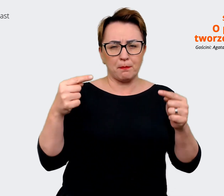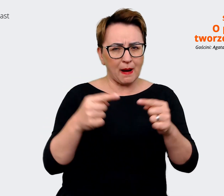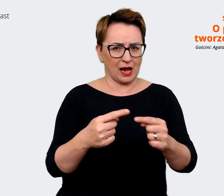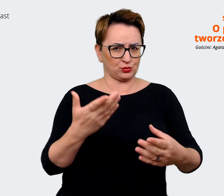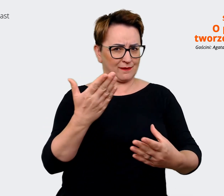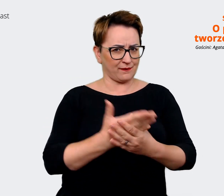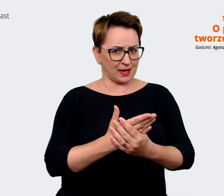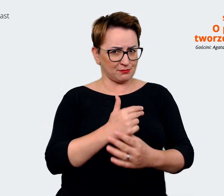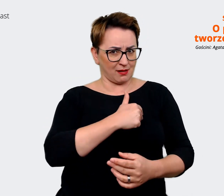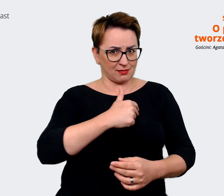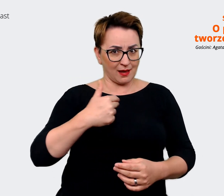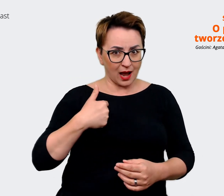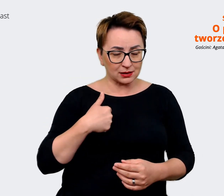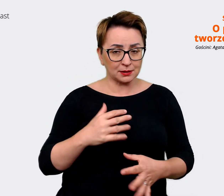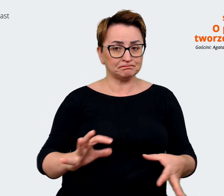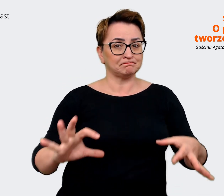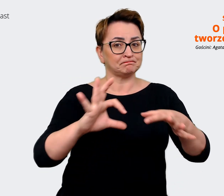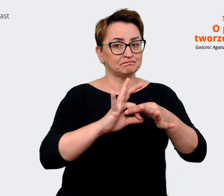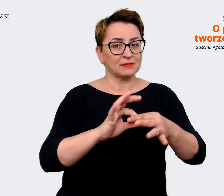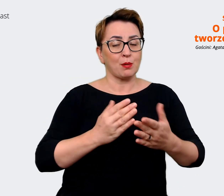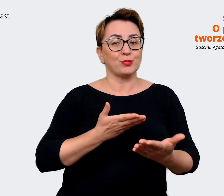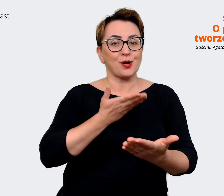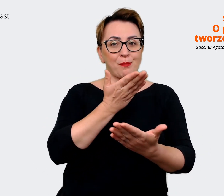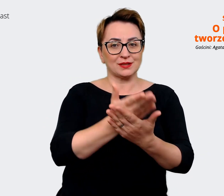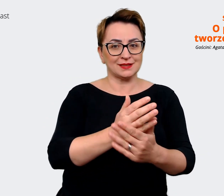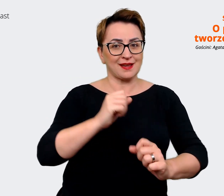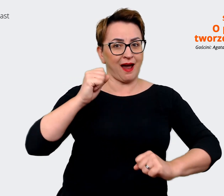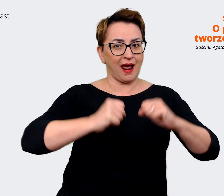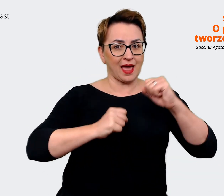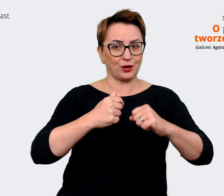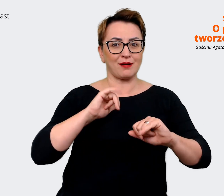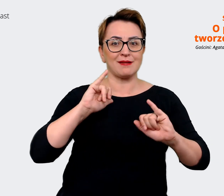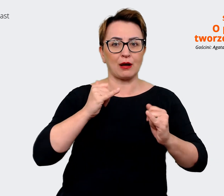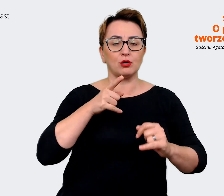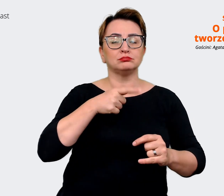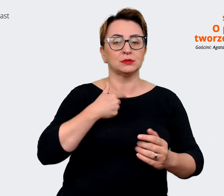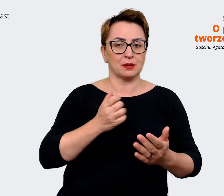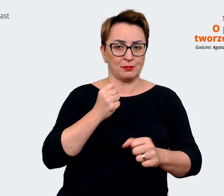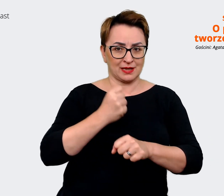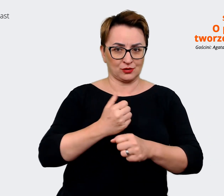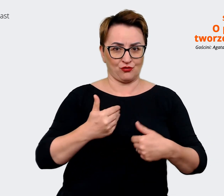firmie z propozycją Allegro jako pracodawcy, czyli żeby dotrzeć do tych, którzy tu będą